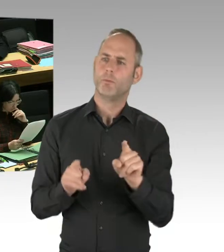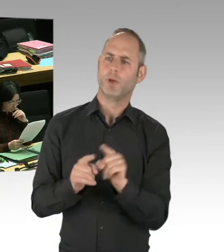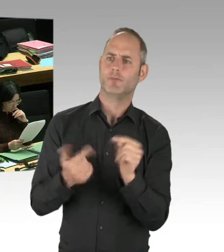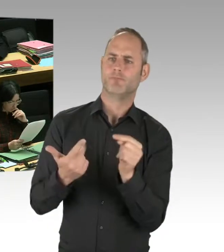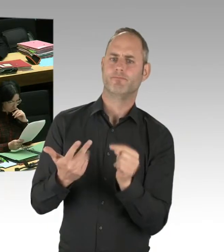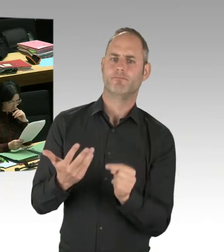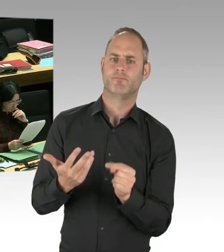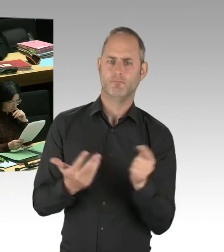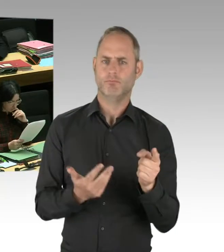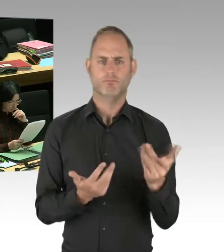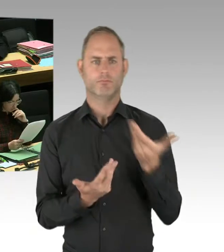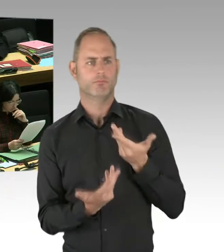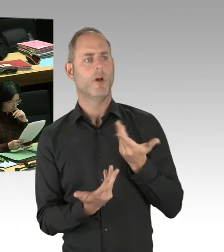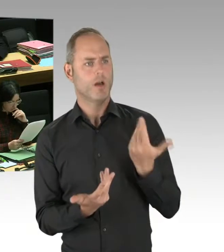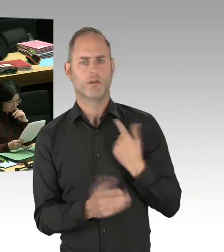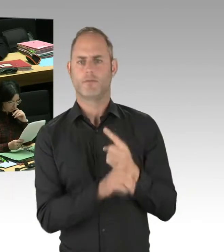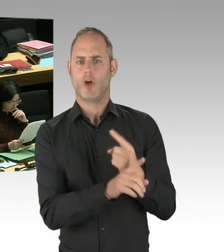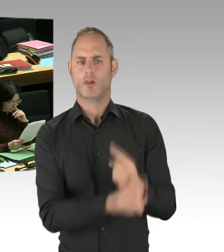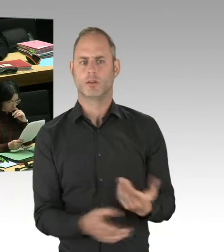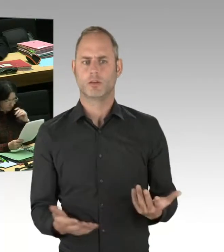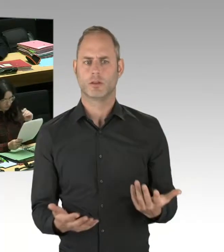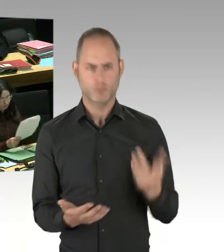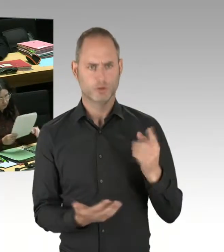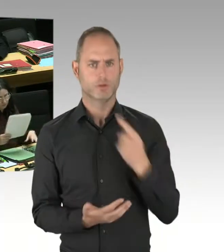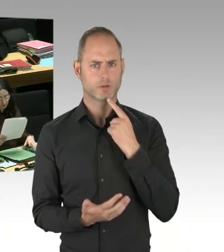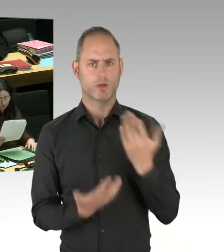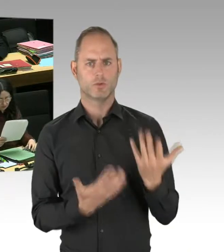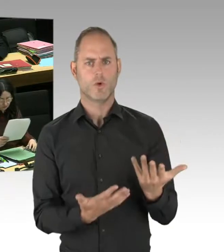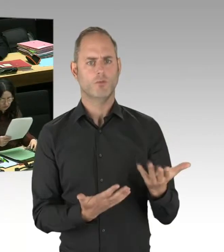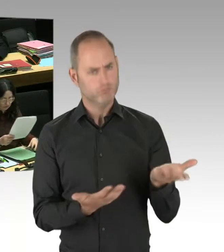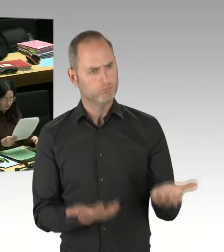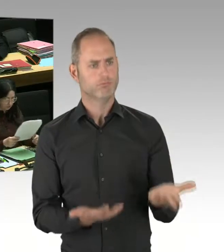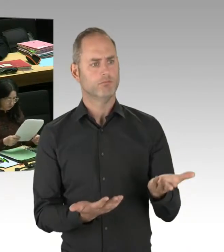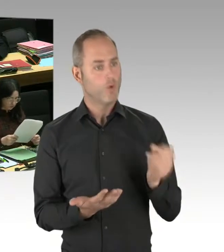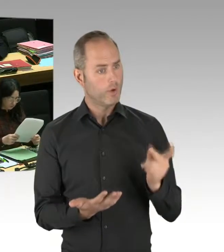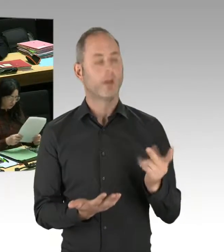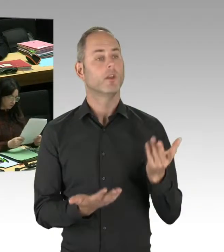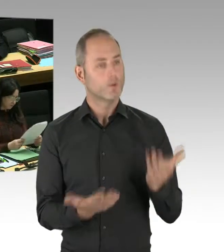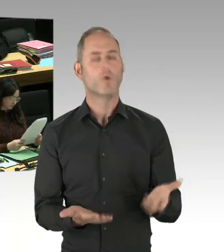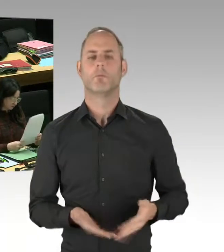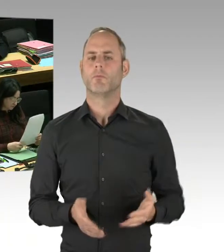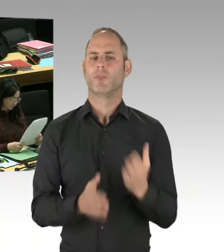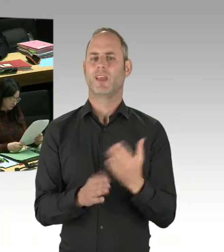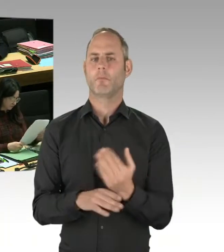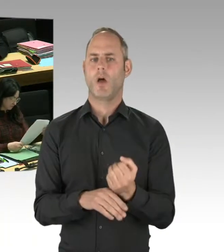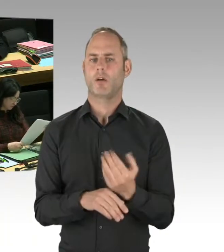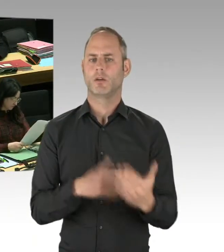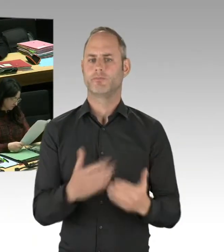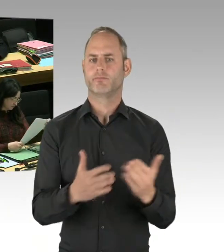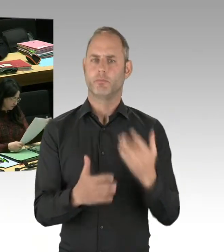ob das ein Weg zur Deradikalisierung sein könnte. Weil er an anderer Stelle in der Welt, nämlich in Jerusalem, schon erfolgreich gegangen worden ist.